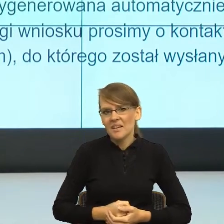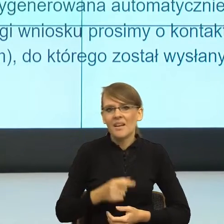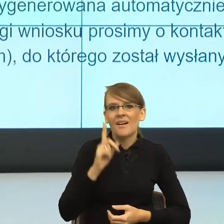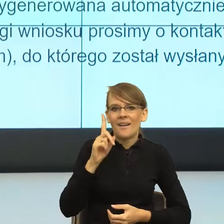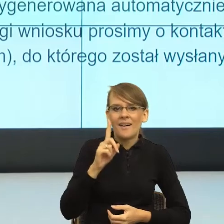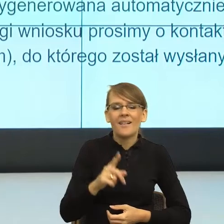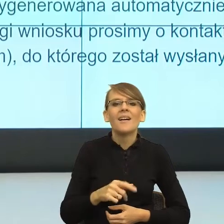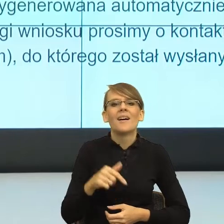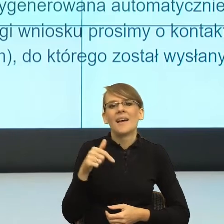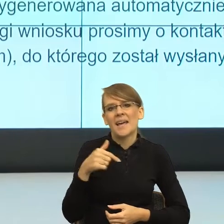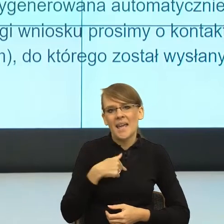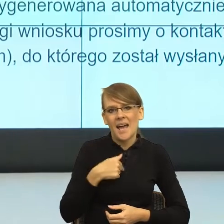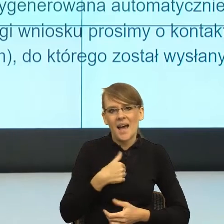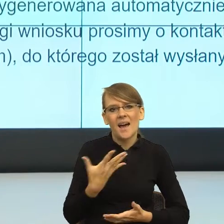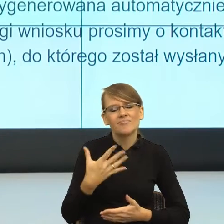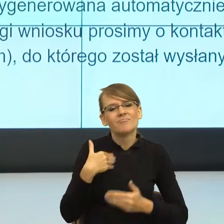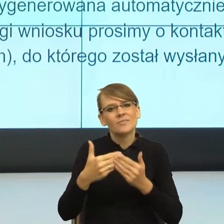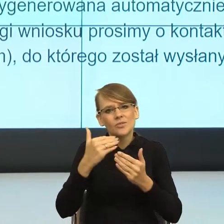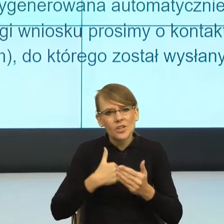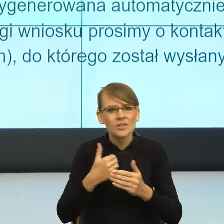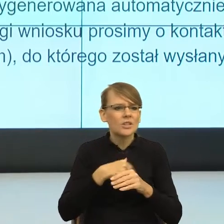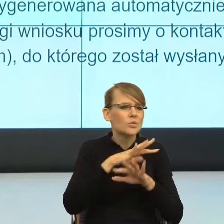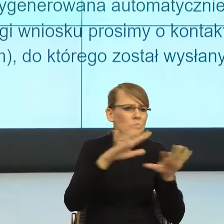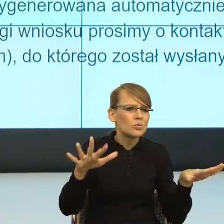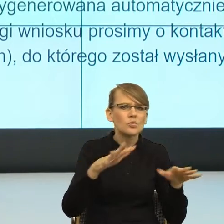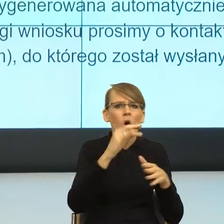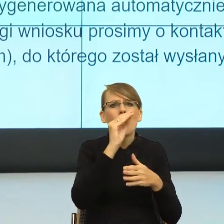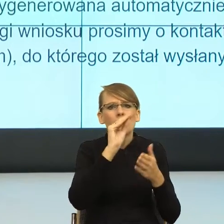z Państwem i czytałam wiele pism, a poza tym sama też nie tylko